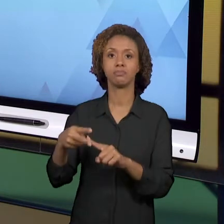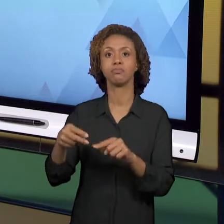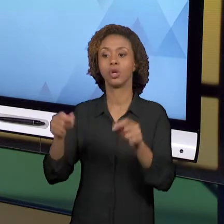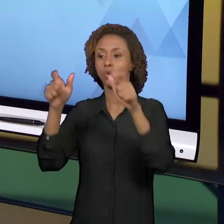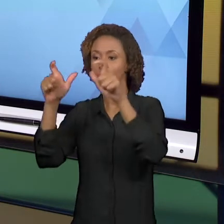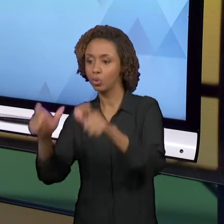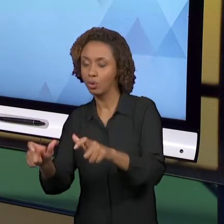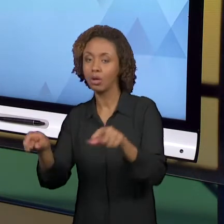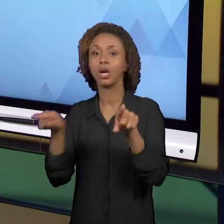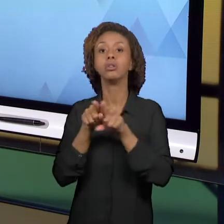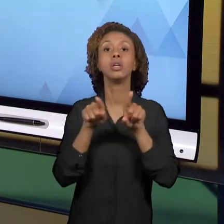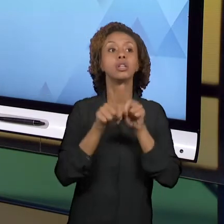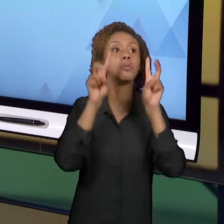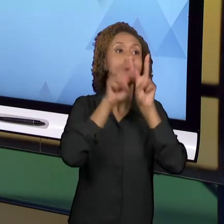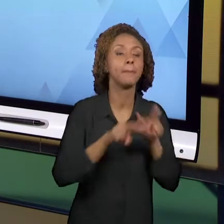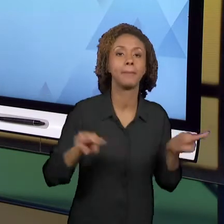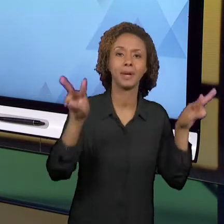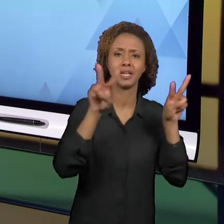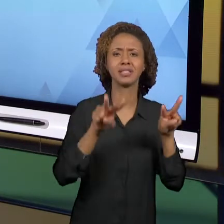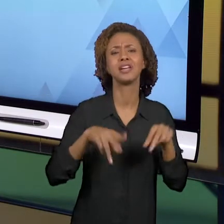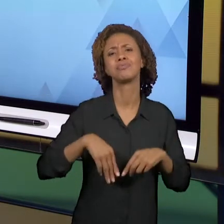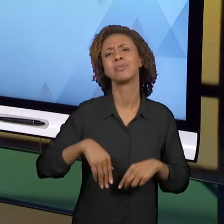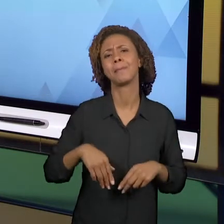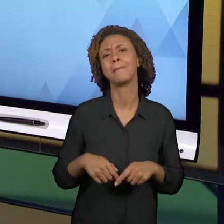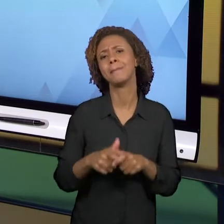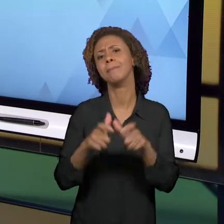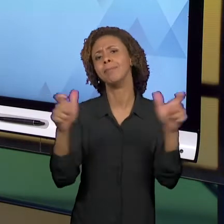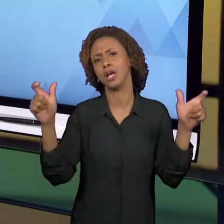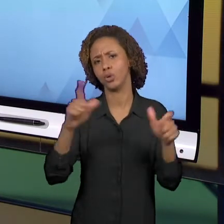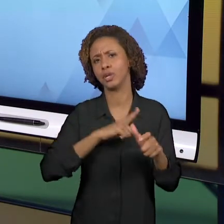NOS ANOS INICIAIS, SÃO AS MAIS SIGNIFICATIVAS.